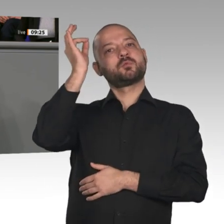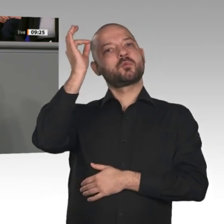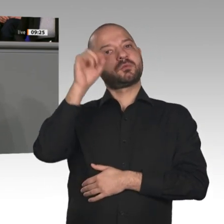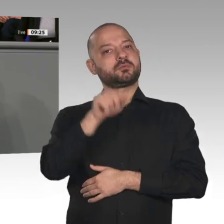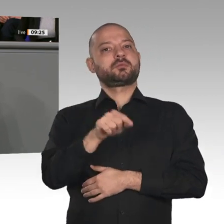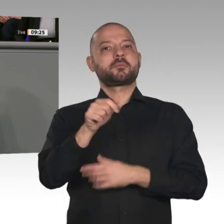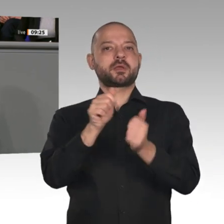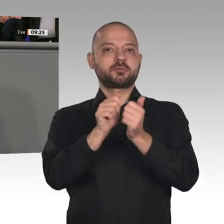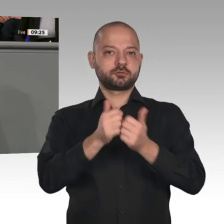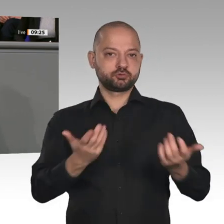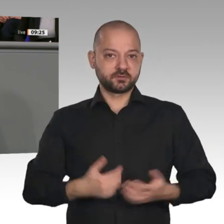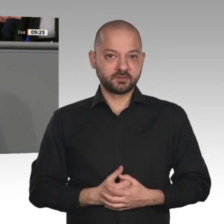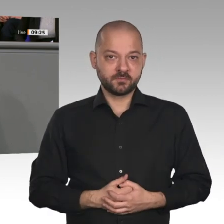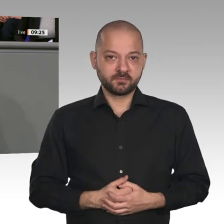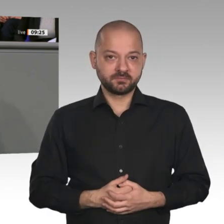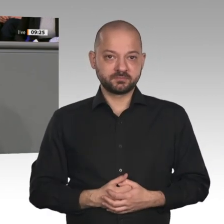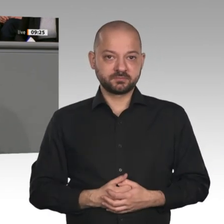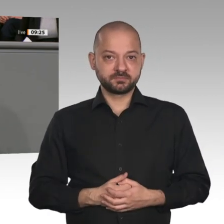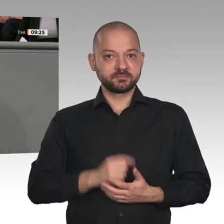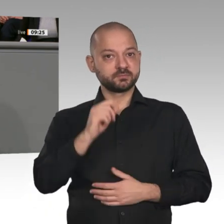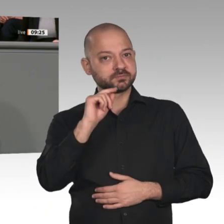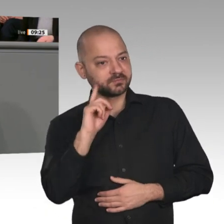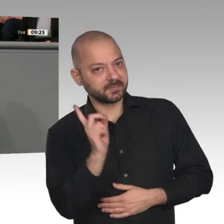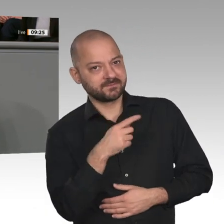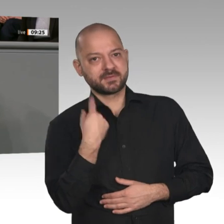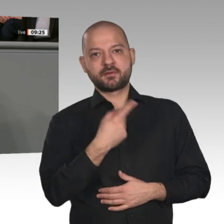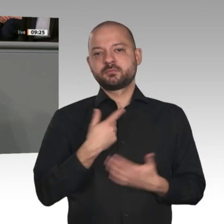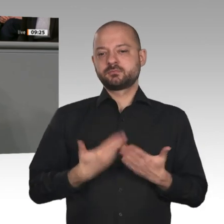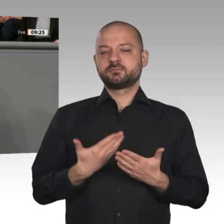Der Jahreswirtschaftsbericht zeigt, dass wir gut gearbeitet haben. Aber er zeigt